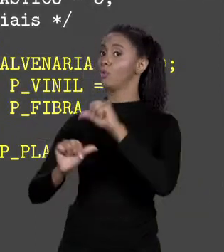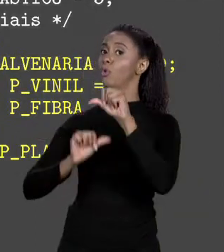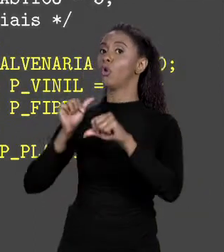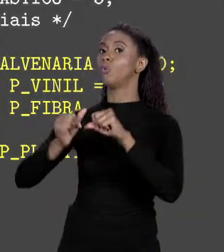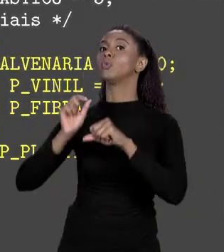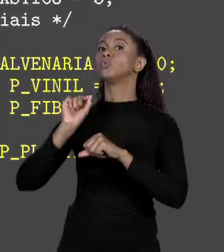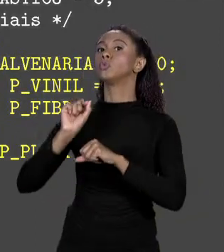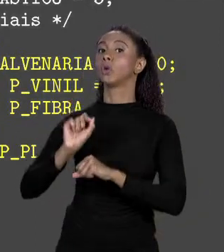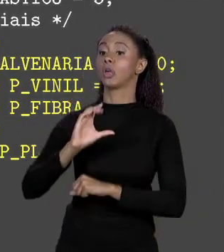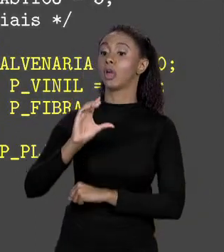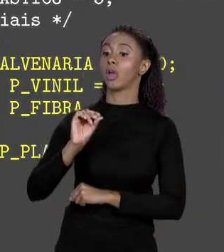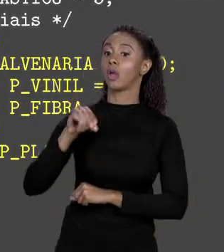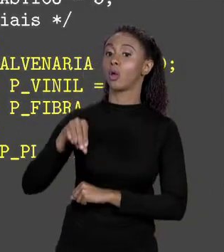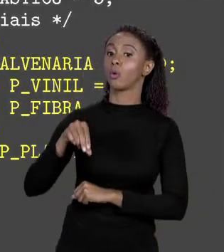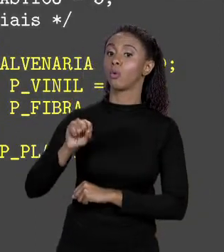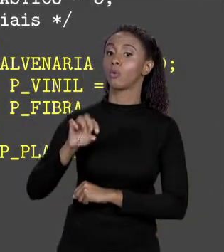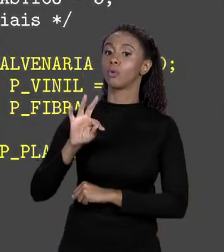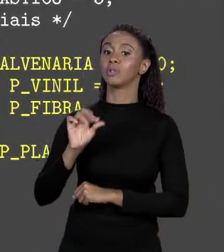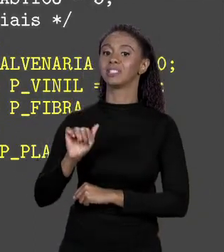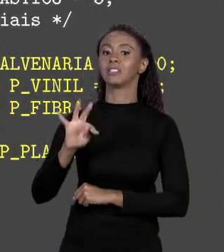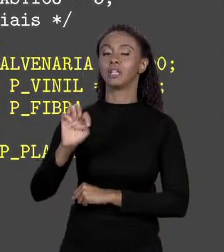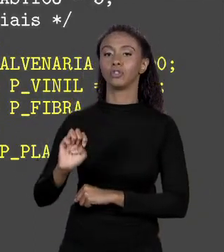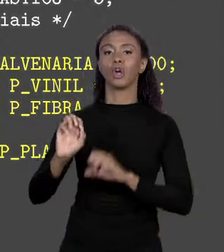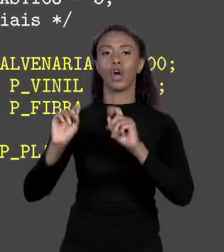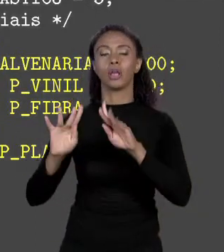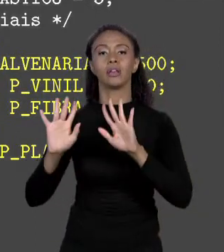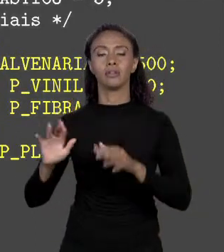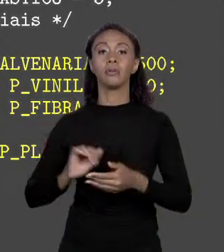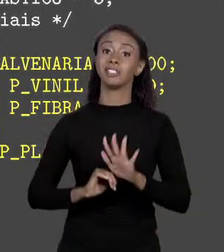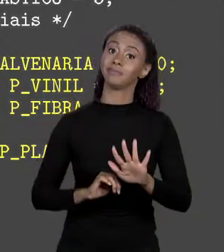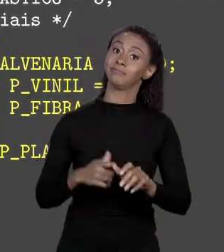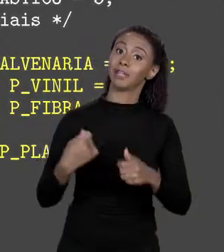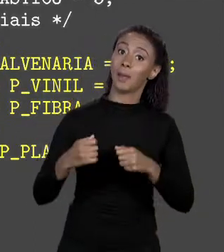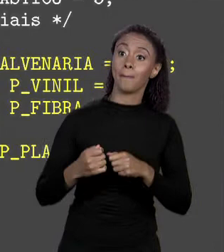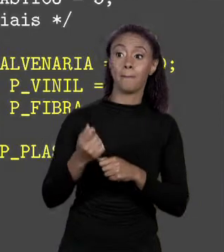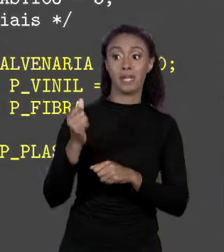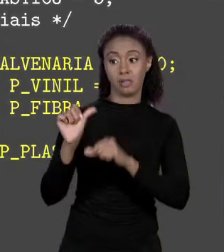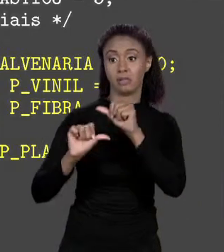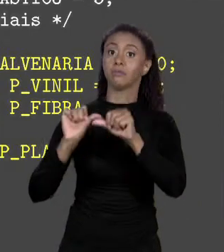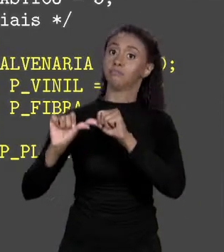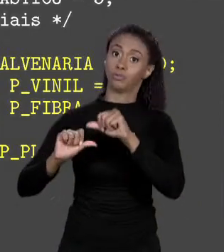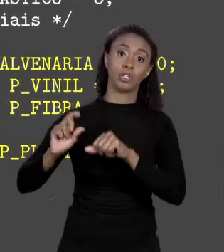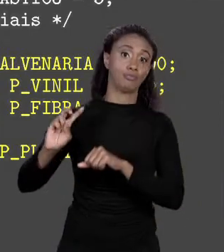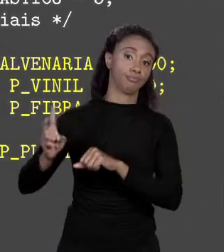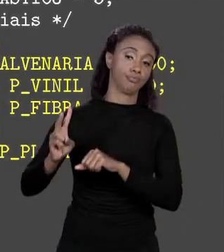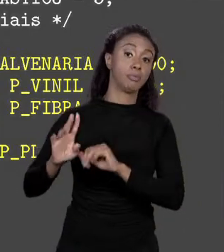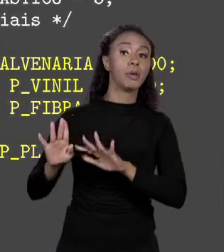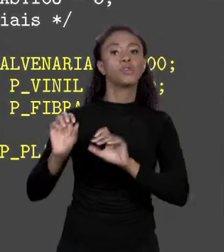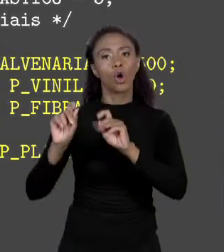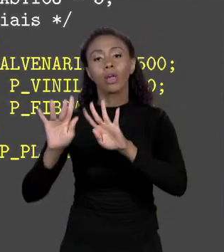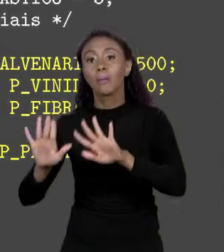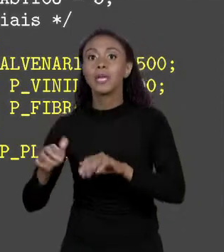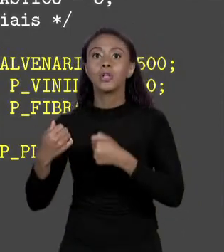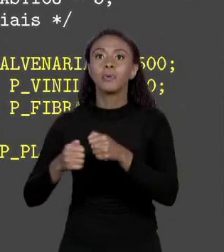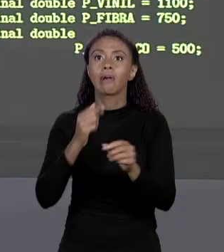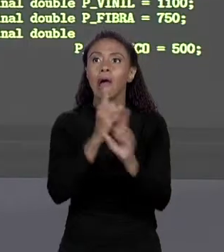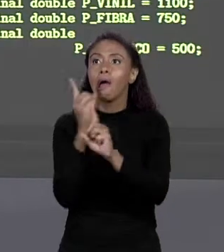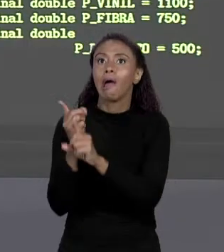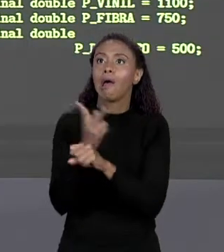INÍCIO DO CÓDIGO. SIM! MAS E DAÍ? AINDA VOU TER QUE MUDAR O CÓDIGO E RECOMPILAR. TUDO BEM, MAS PELO MENOS EU NÃO PRECISO FICAR CAÇANDO ELE NO CÓDIGO